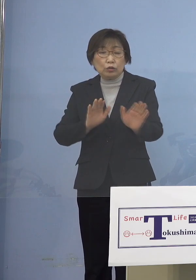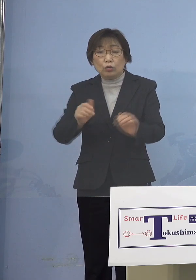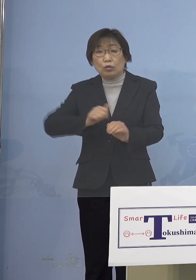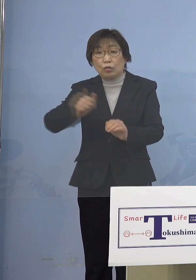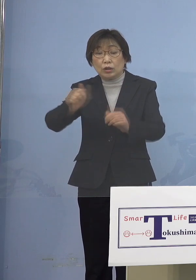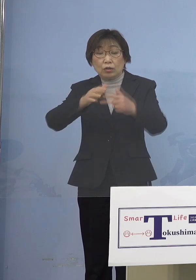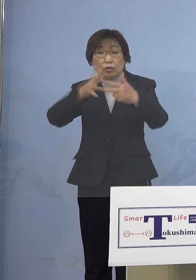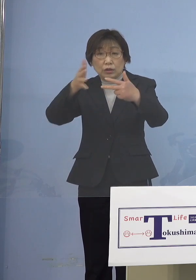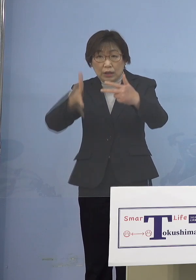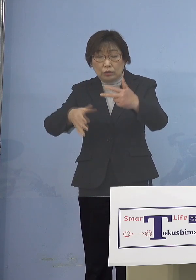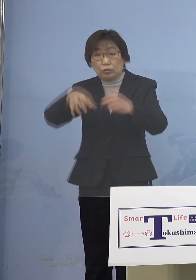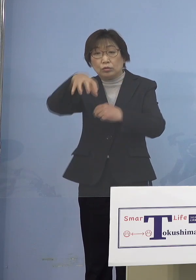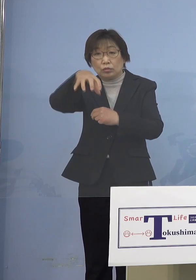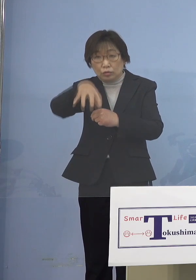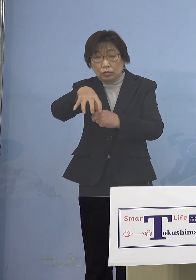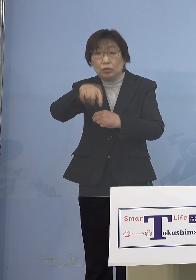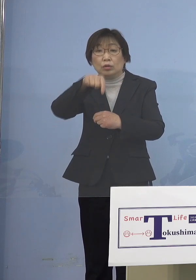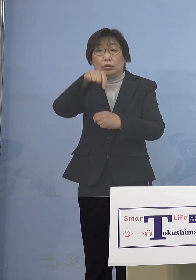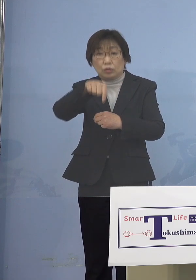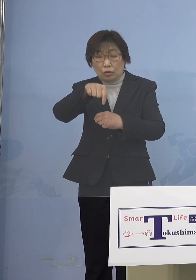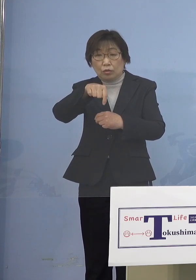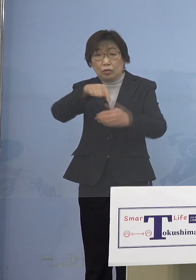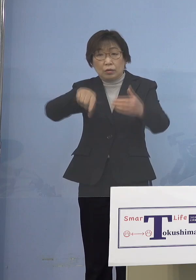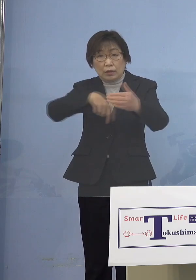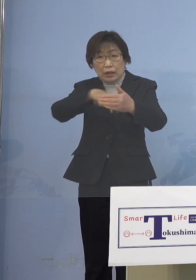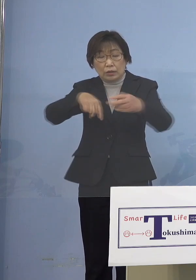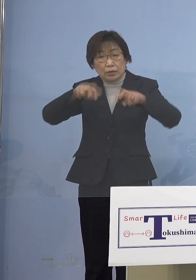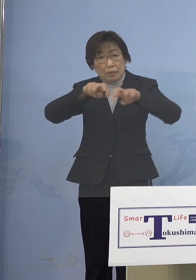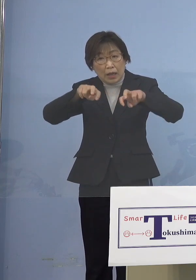そしてこのメカニズムとして 何度も申し上げておりますが